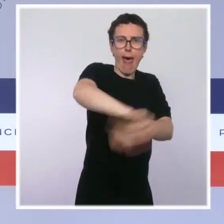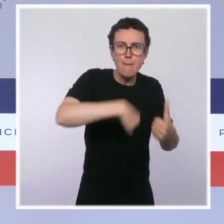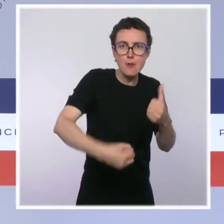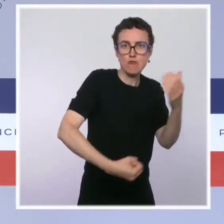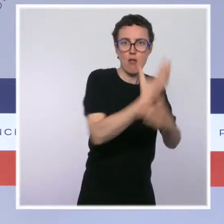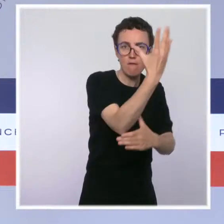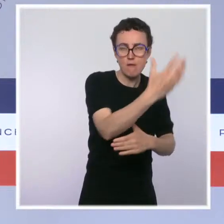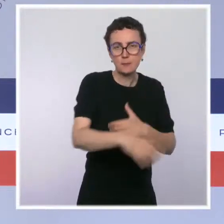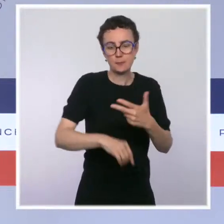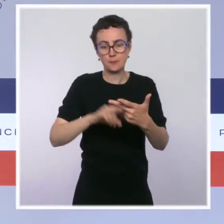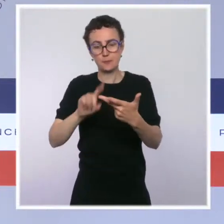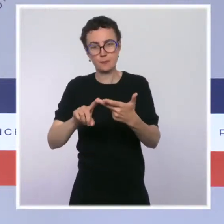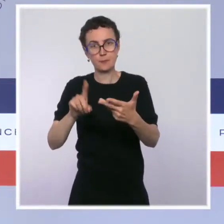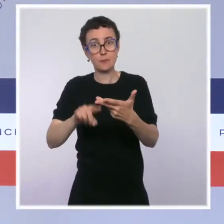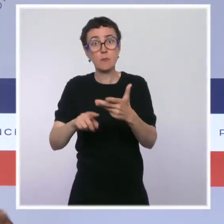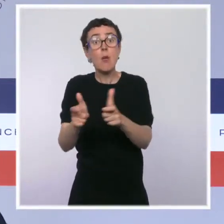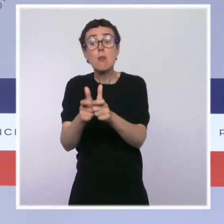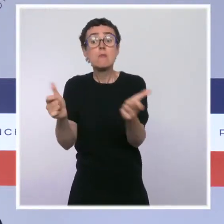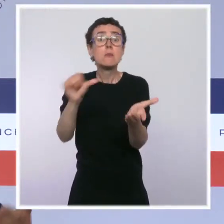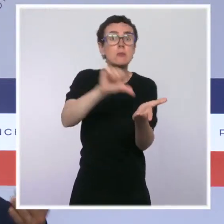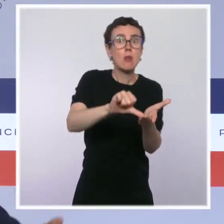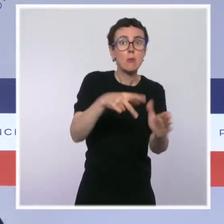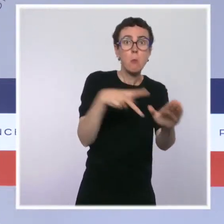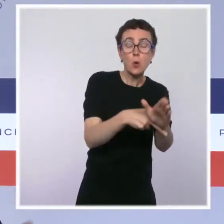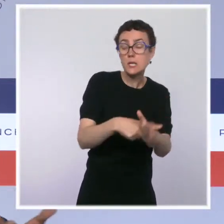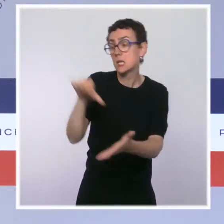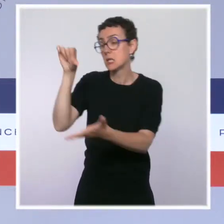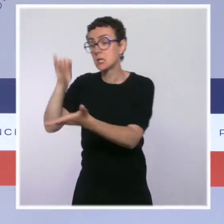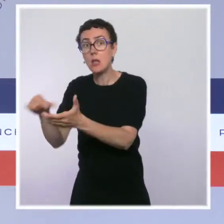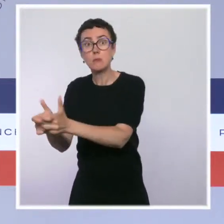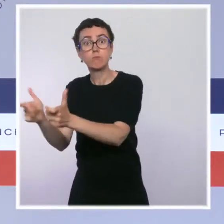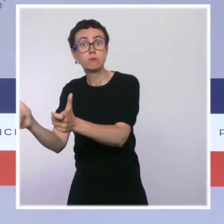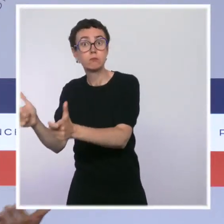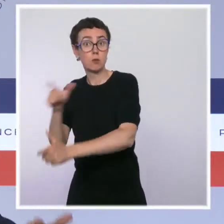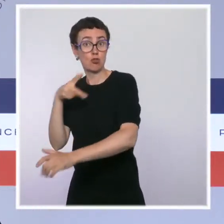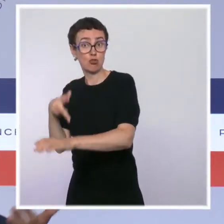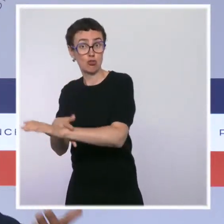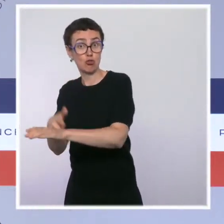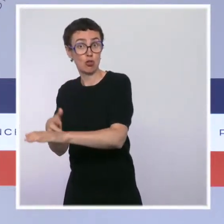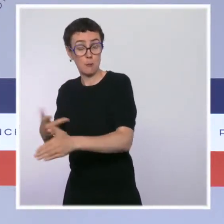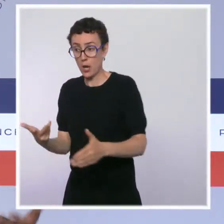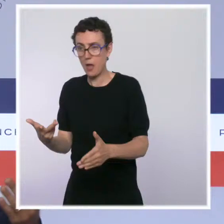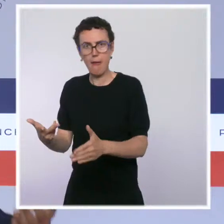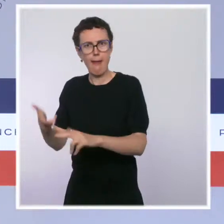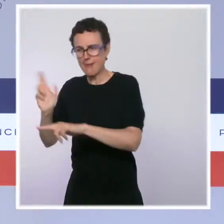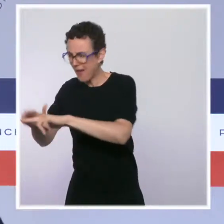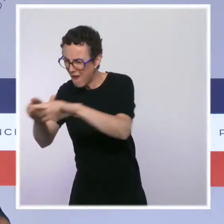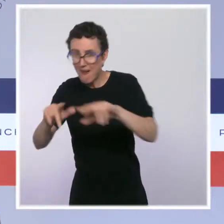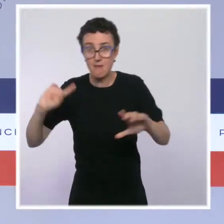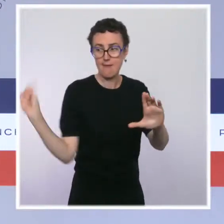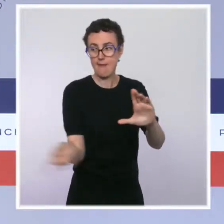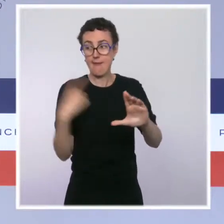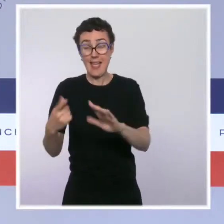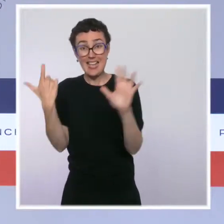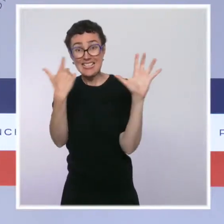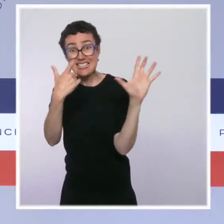cette année 2021. On augmente aussi la rémunération de nos policiers avec une augmentation de l'indemnité de 100 euros nets par mois pour